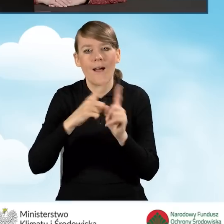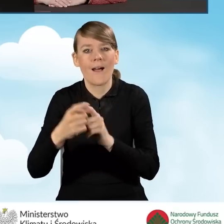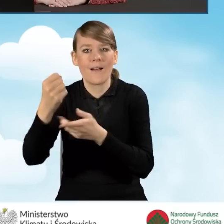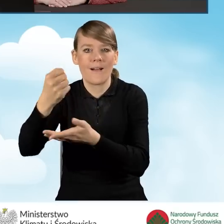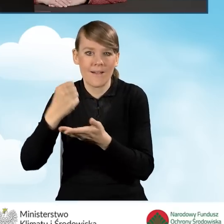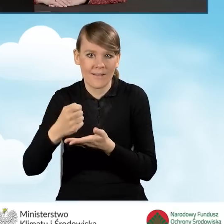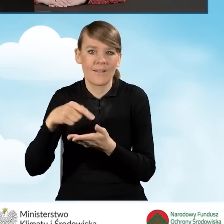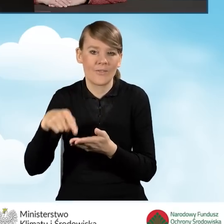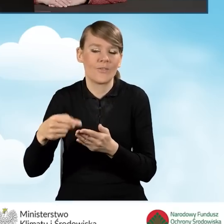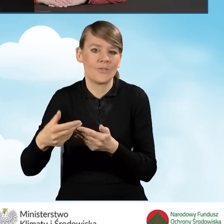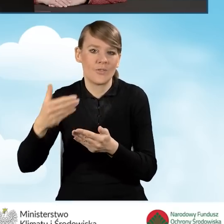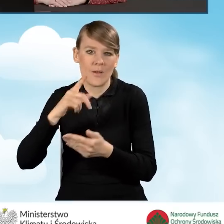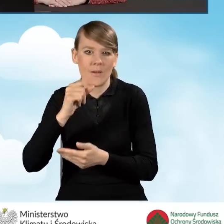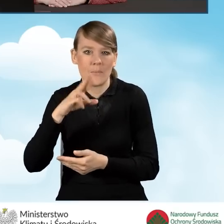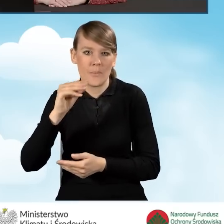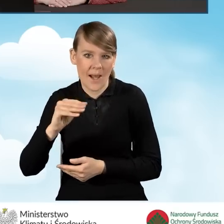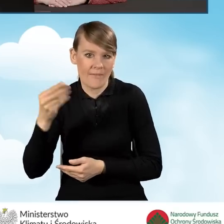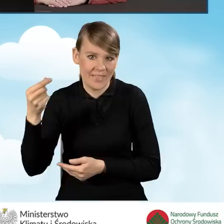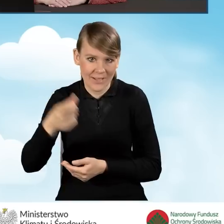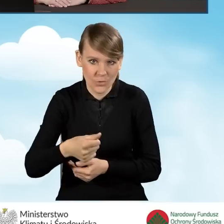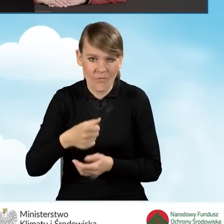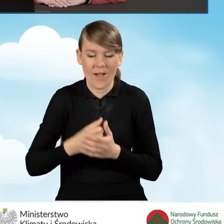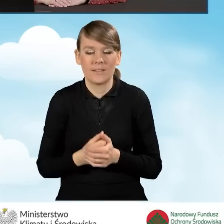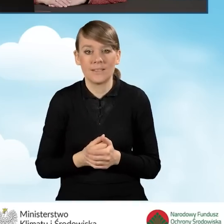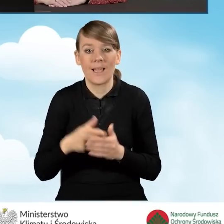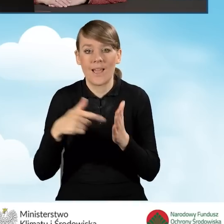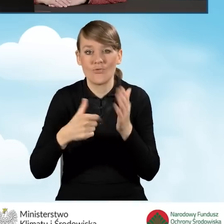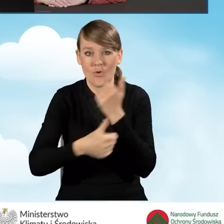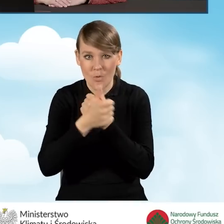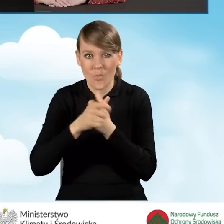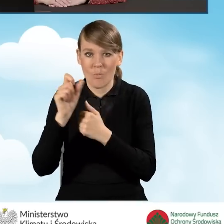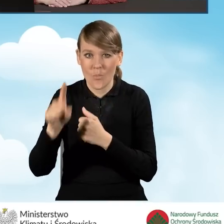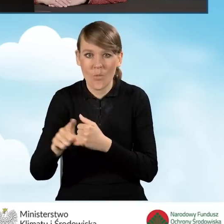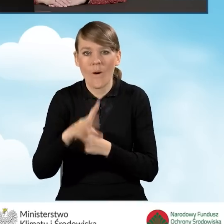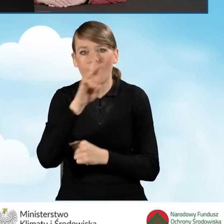w ramach programu Czyste Powietrze. Te dokumenty są dostępne na stronach internetowych